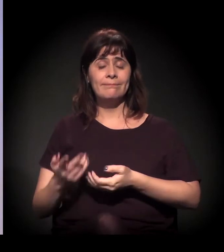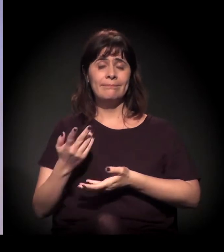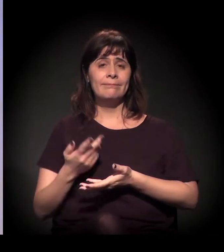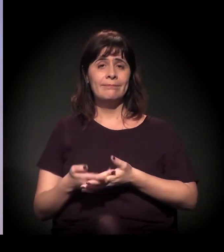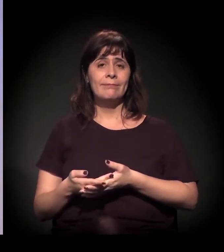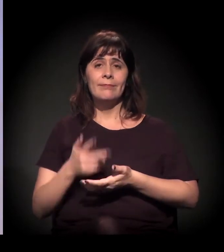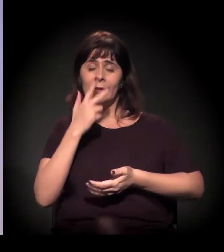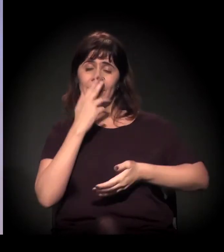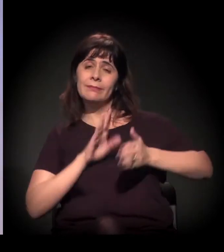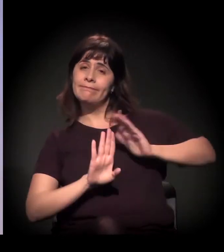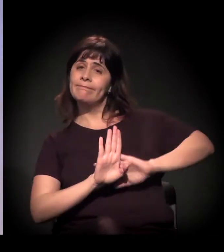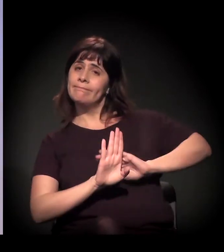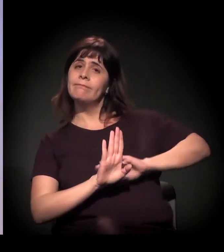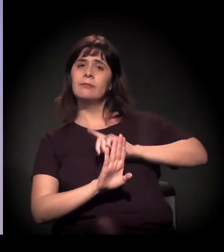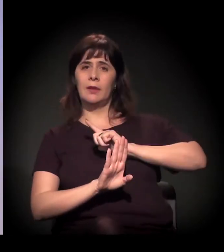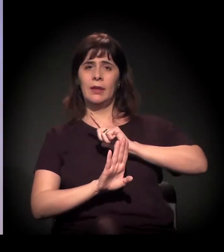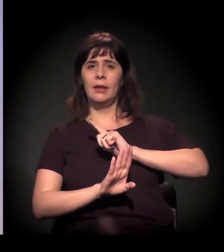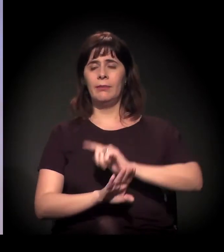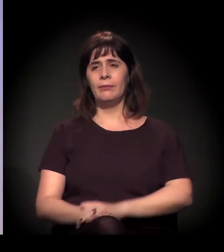Bom, eu trouxe o vídeo,